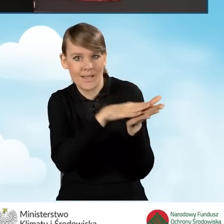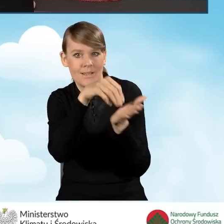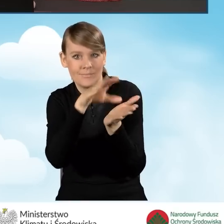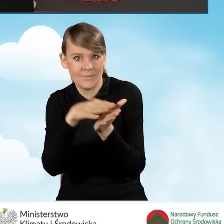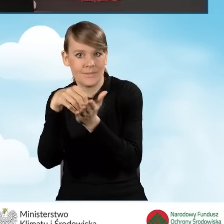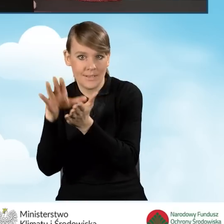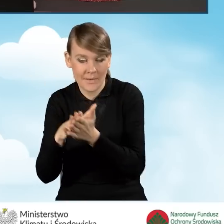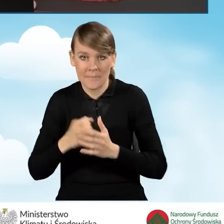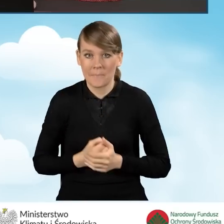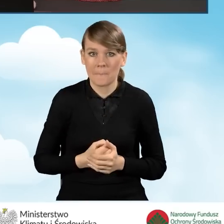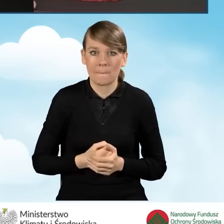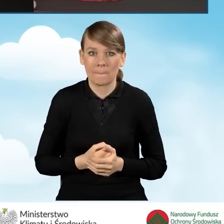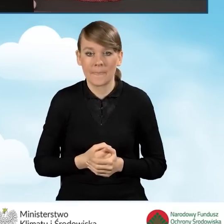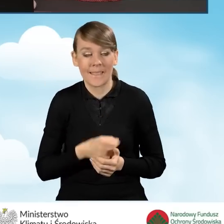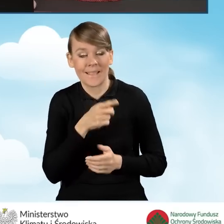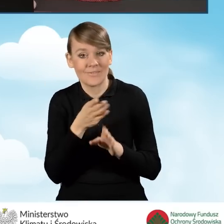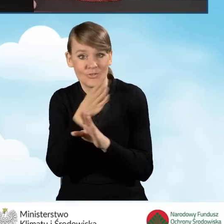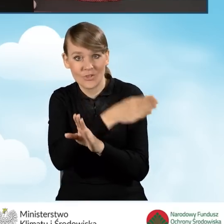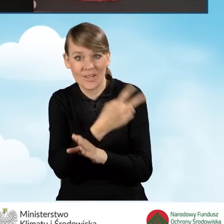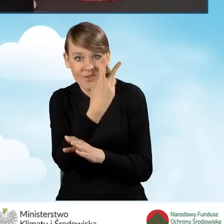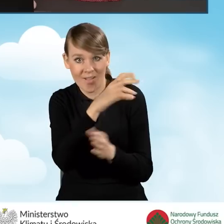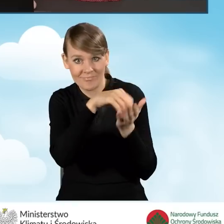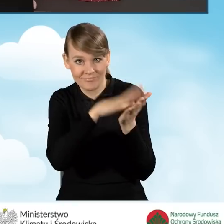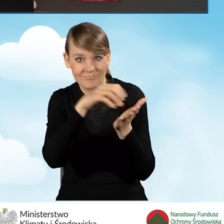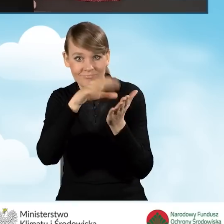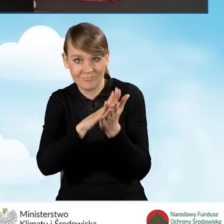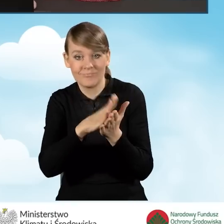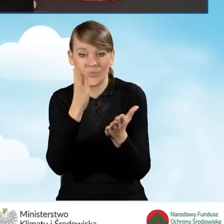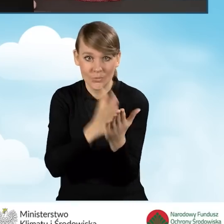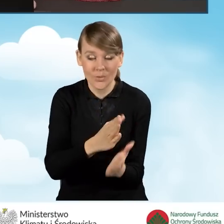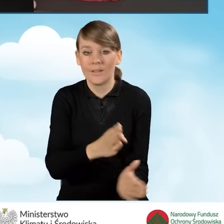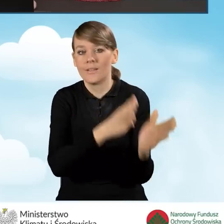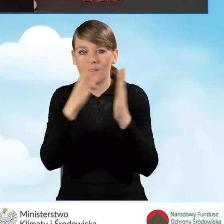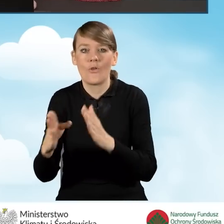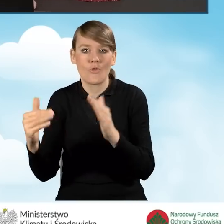Po zapisaniu danych w poprzednich dwóch zakładkach otwiera nam się nowe pole,